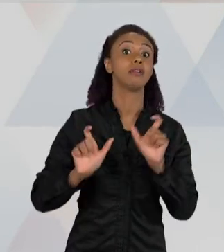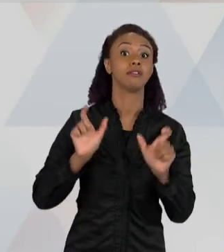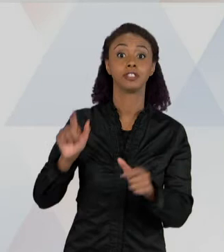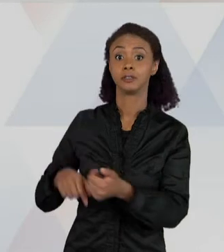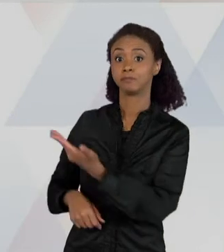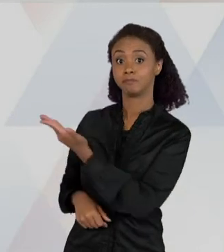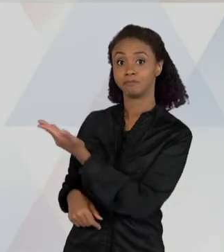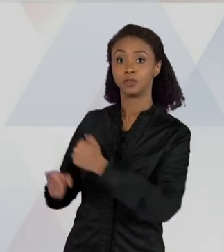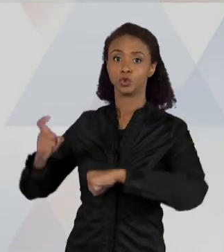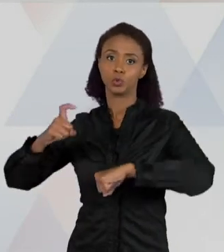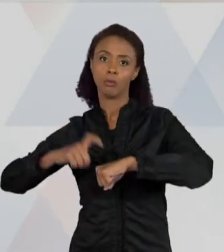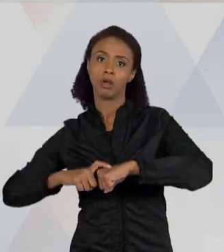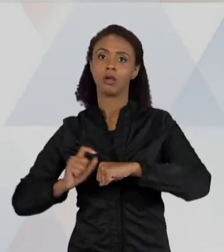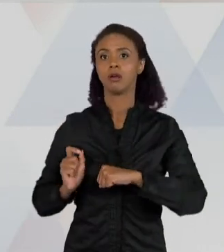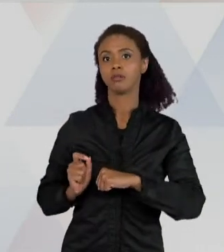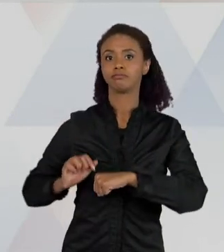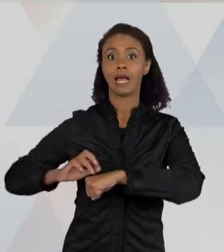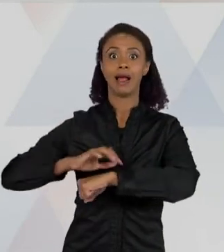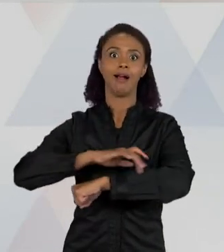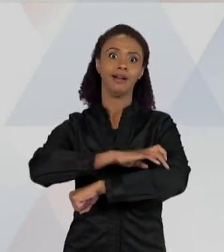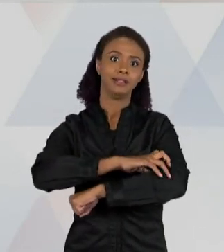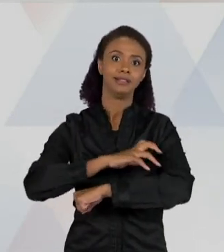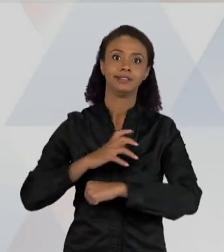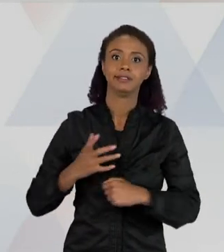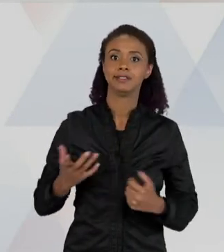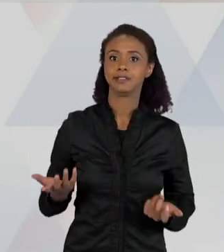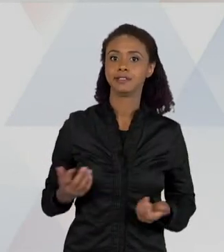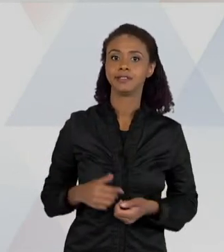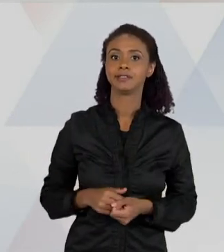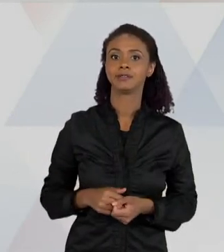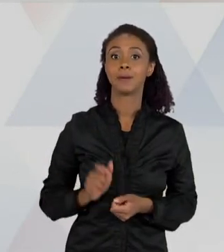PORQUÊ", O "LUGAR", O "ESCURO", O "QUINTAL",